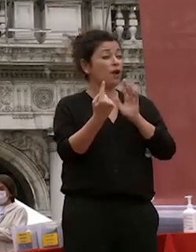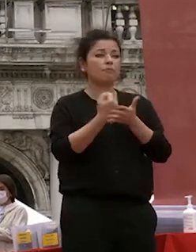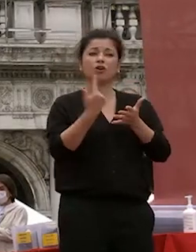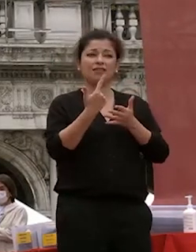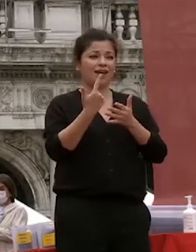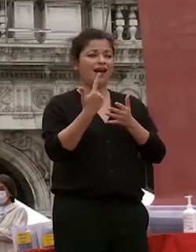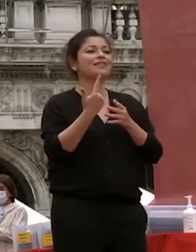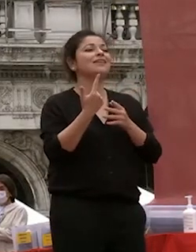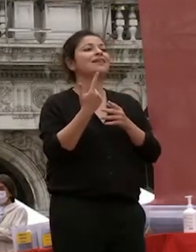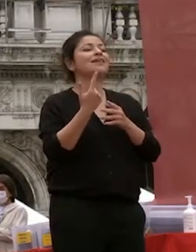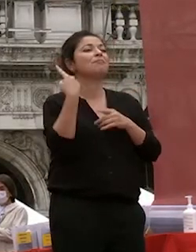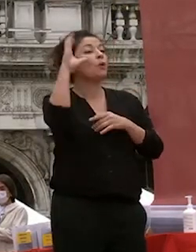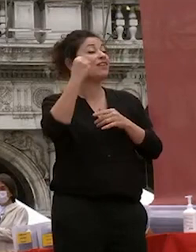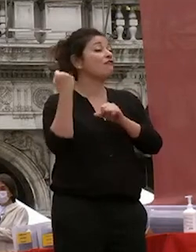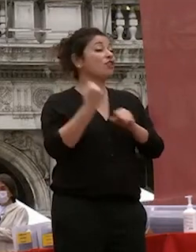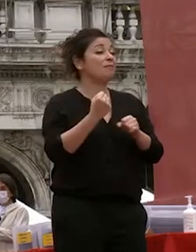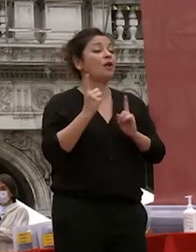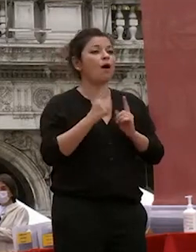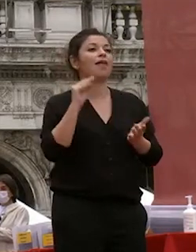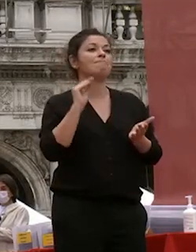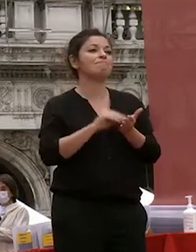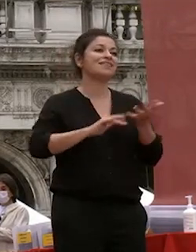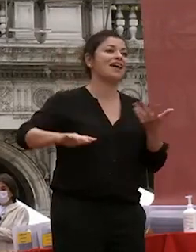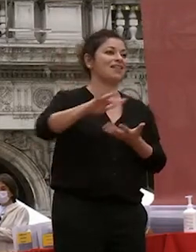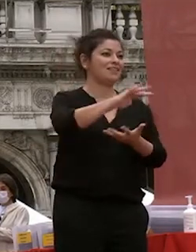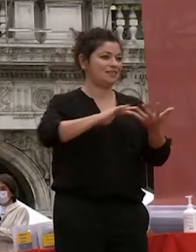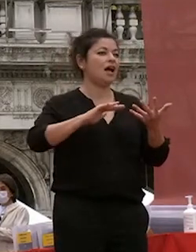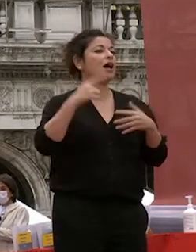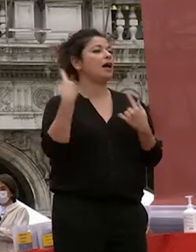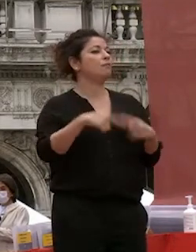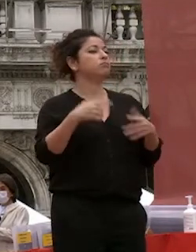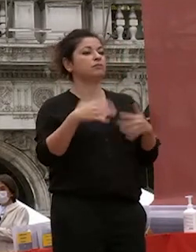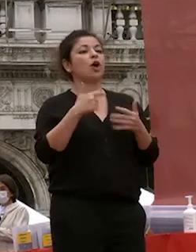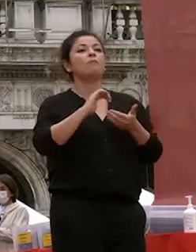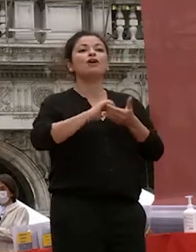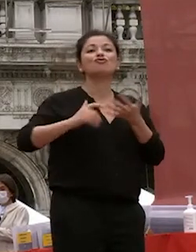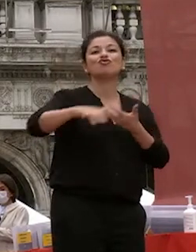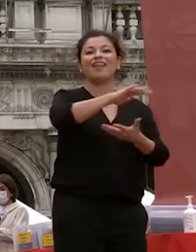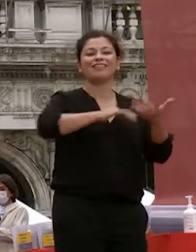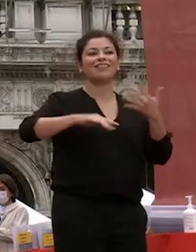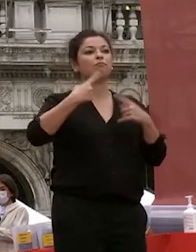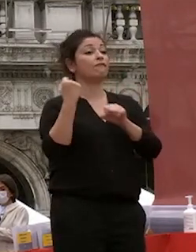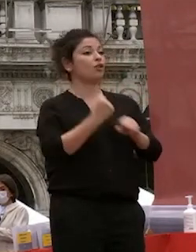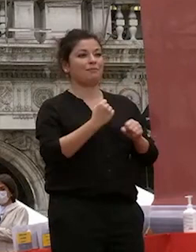che la presenza la presenza lo scambio di sorrisi la socialità e tutto quello